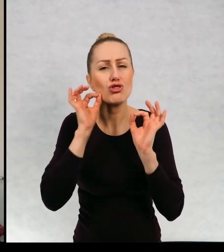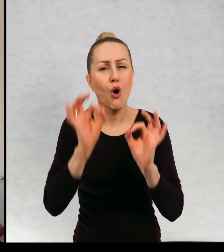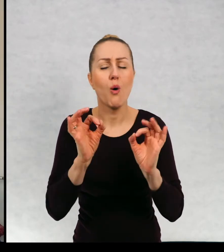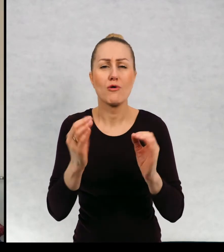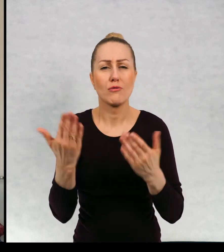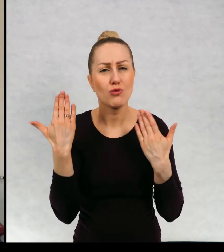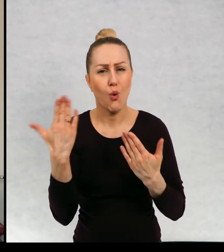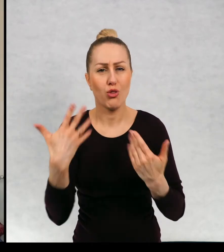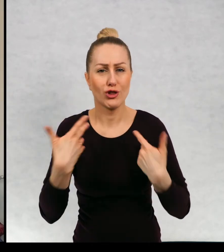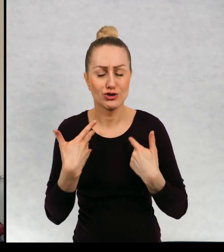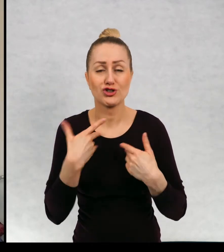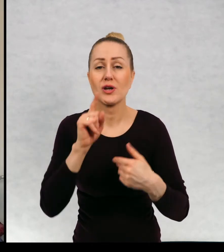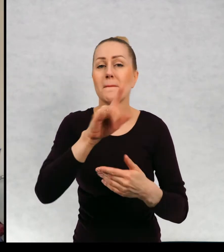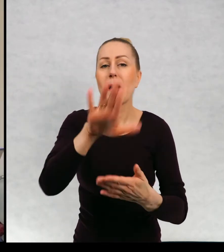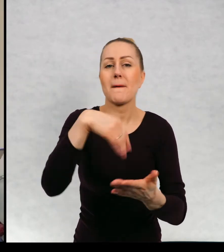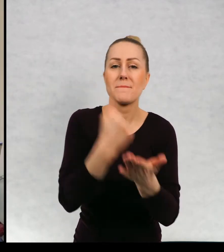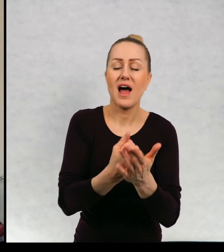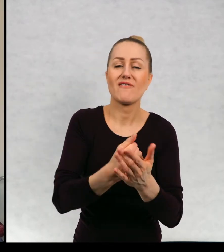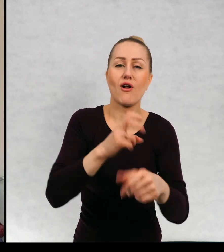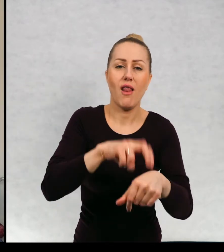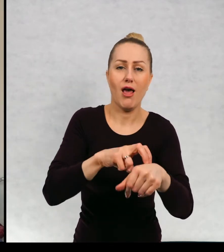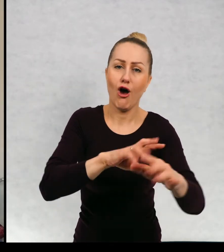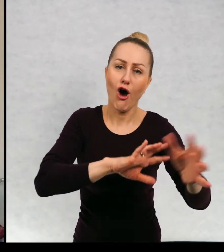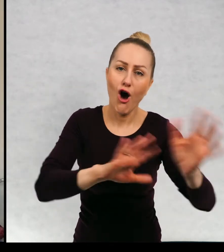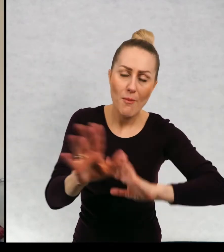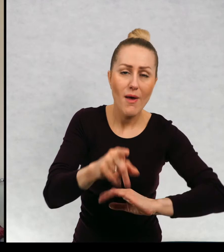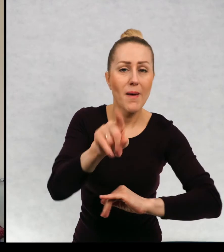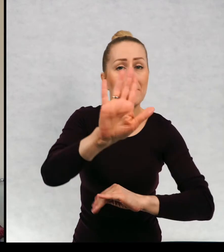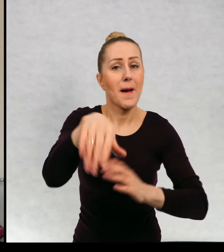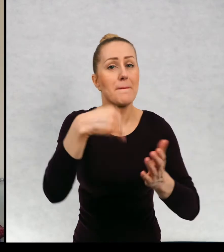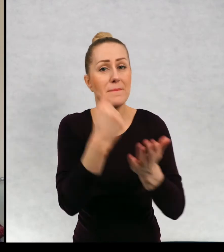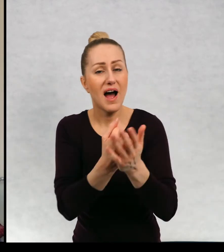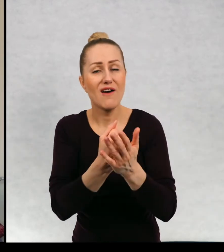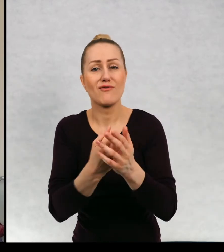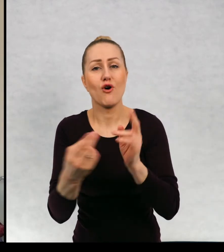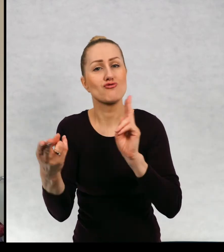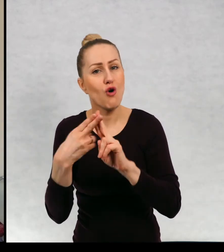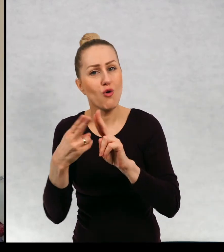życia, prawo do opieki lekarskiej, prawo do utrzymywania kontaktu